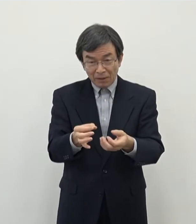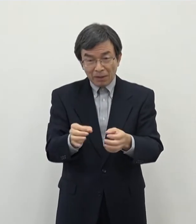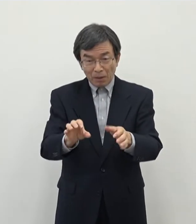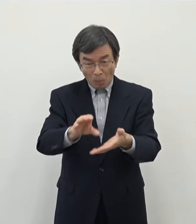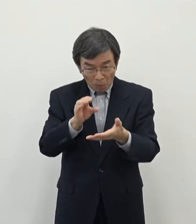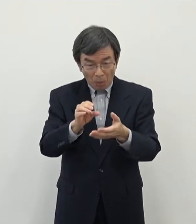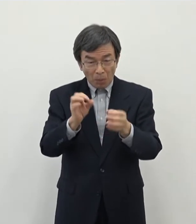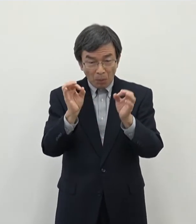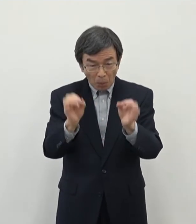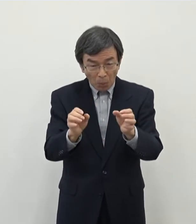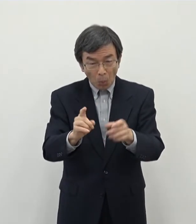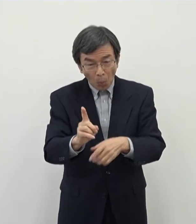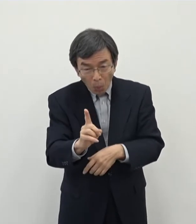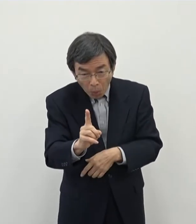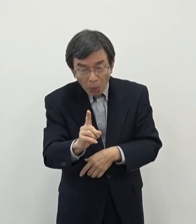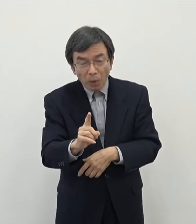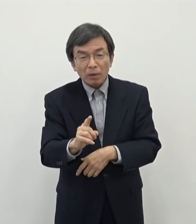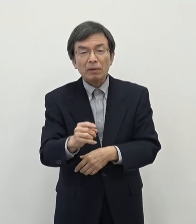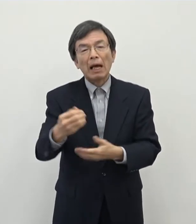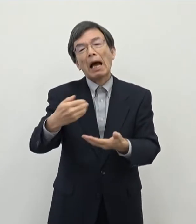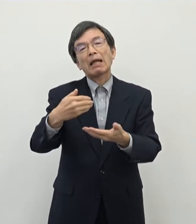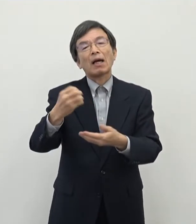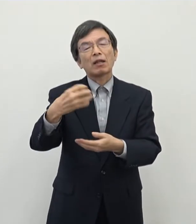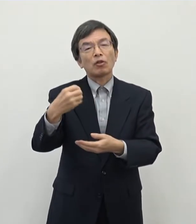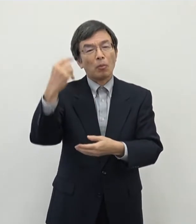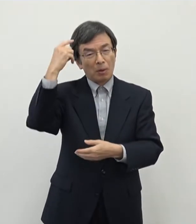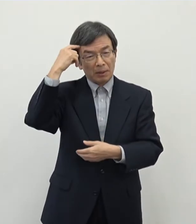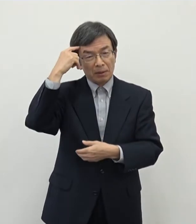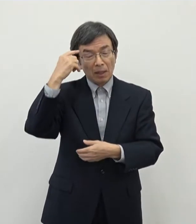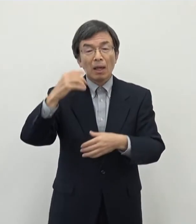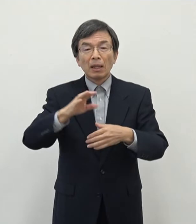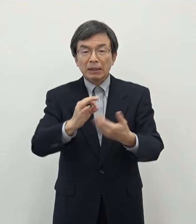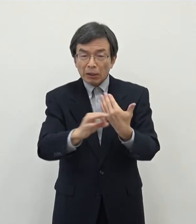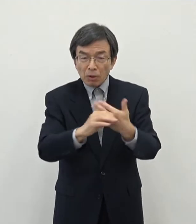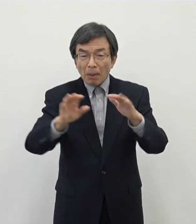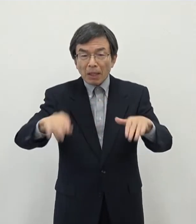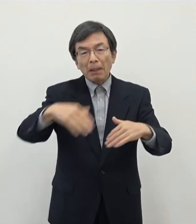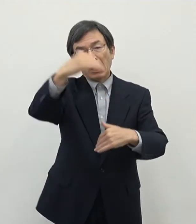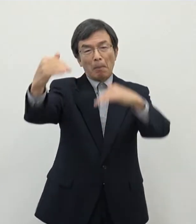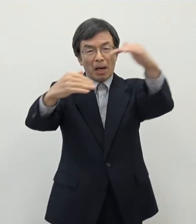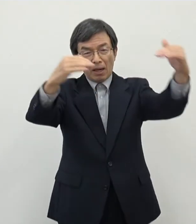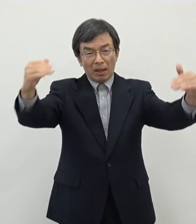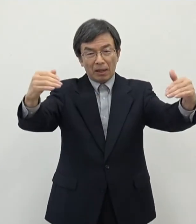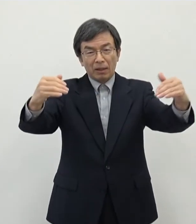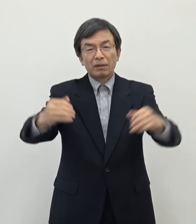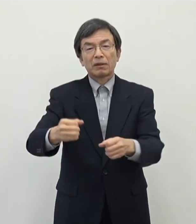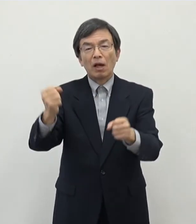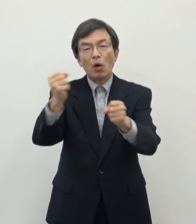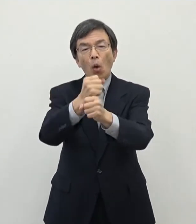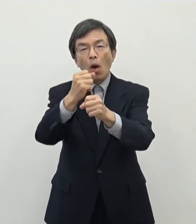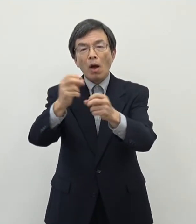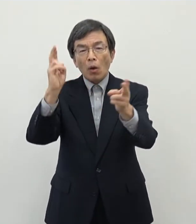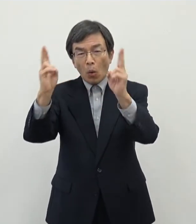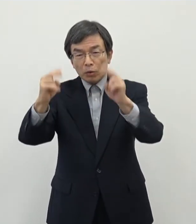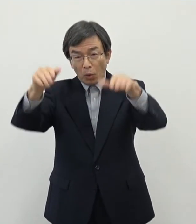ます 例えば現状山林のところですね 工場誘致などを致しますと土地に関する固定